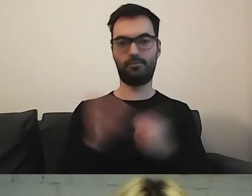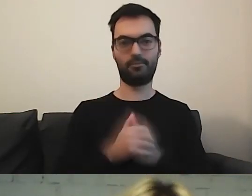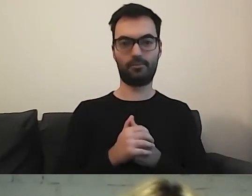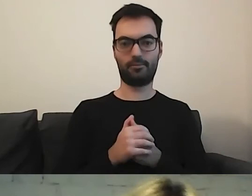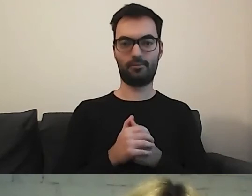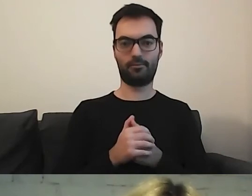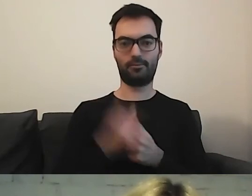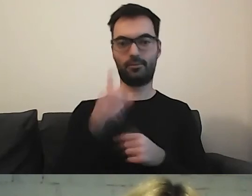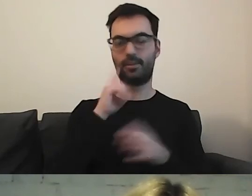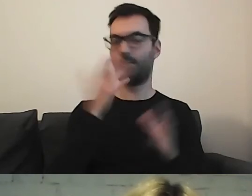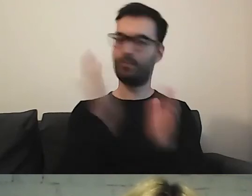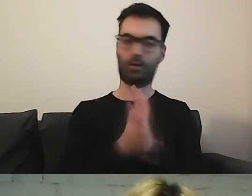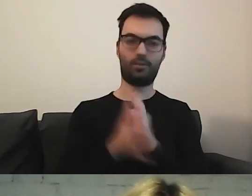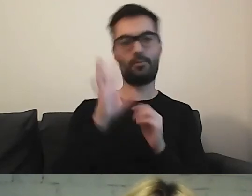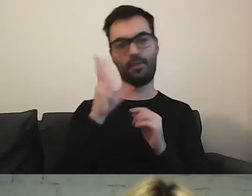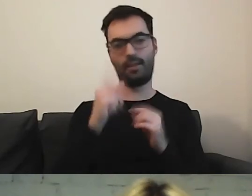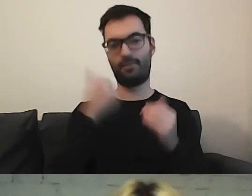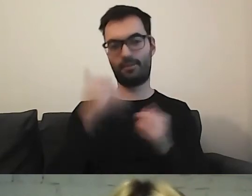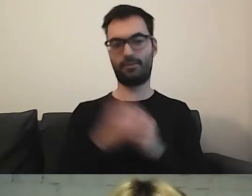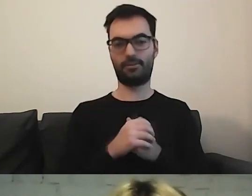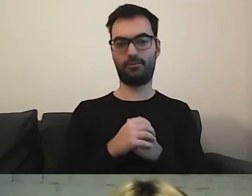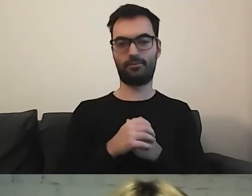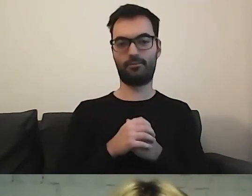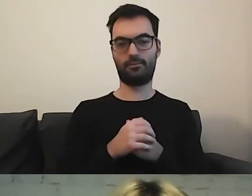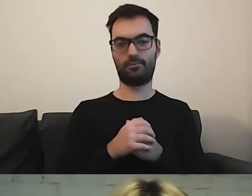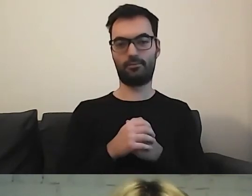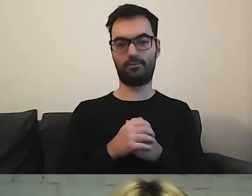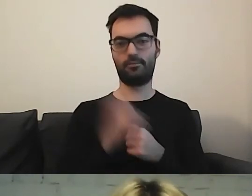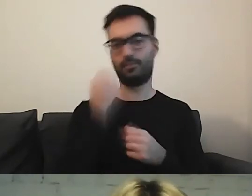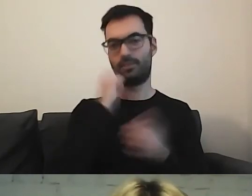Choć to też było tak proste i tak piękne... Bardzo się cieszę.